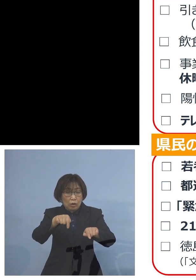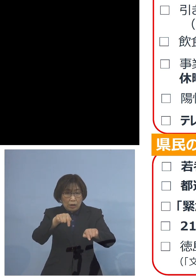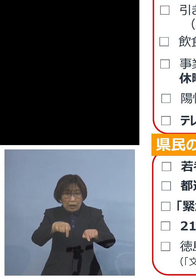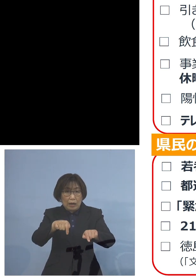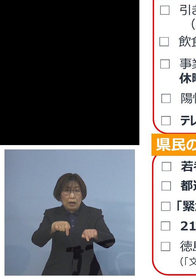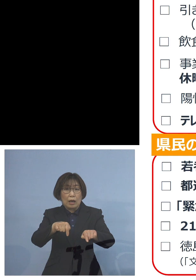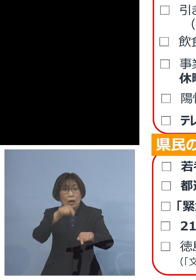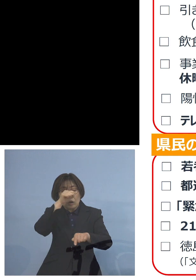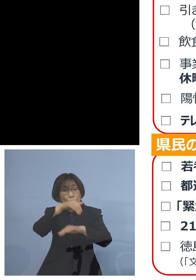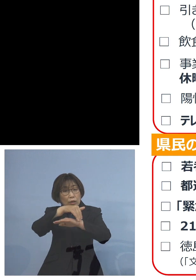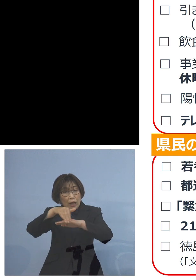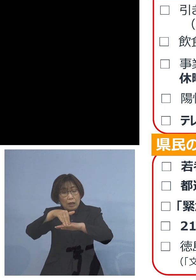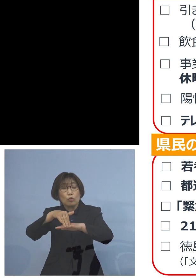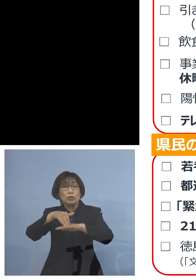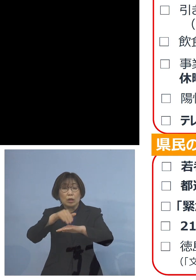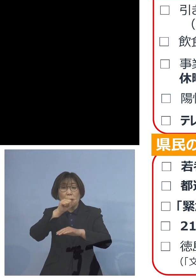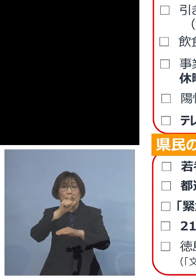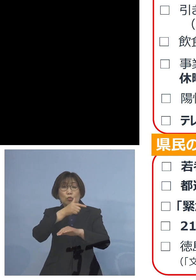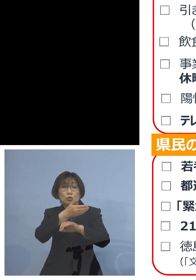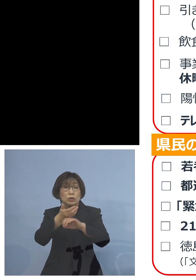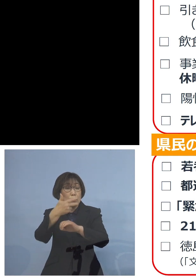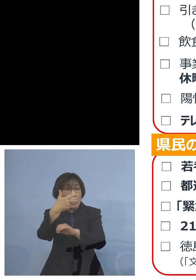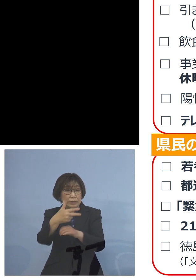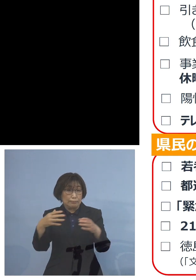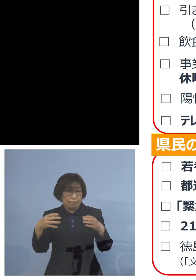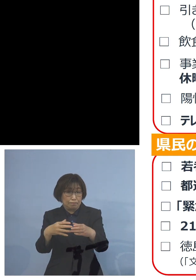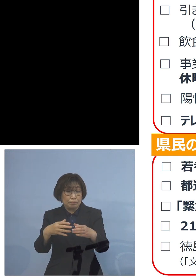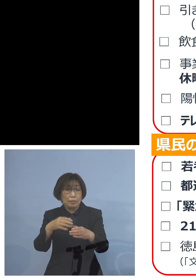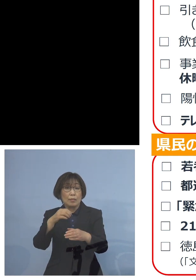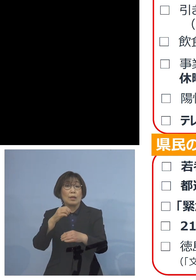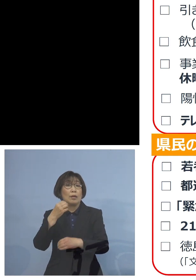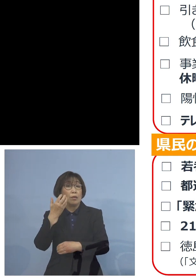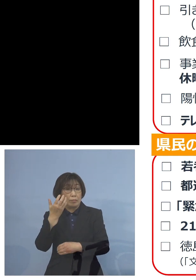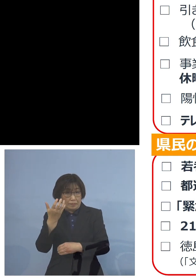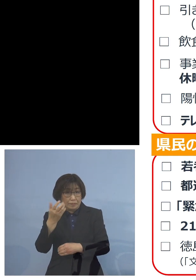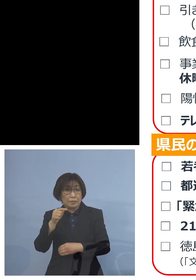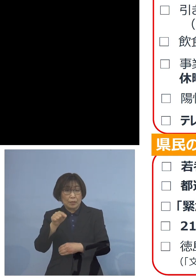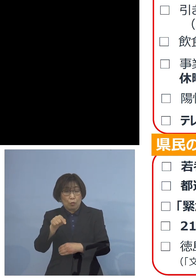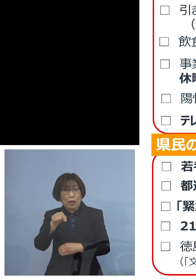としておりましたので 仮にこれがかかった場合